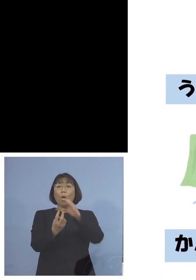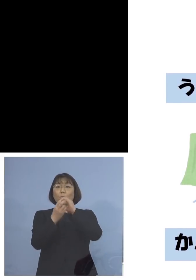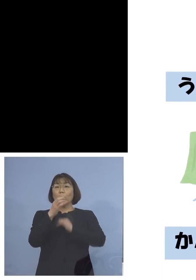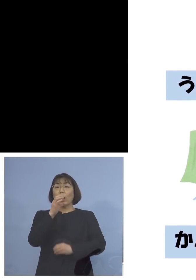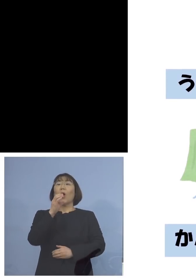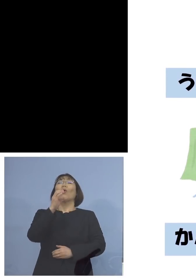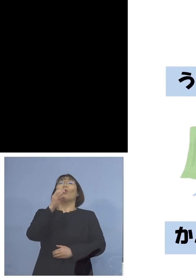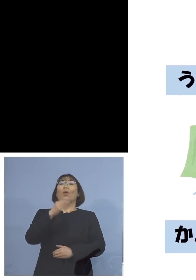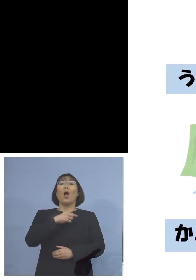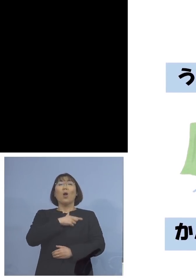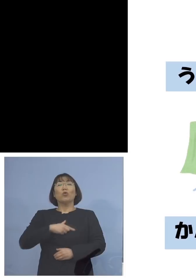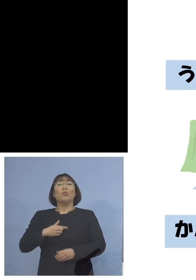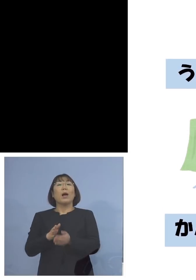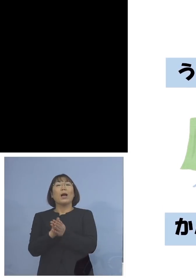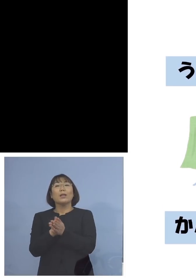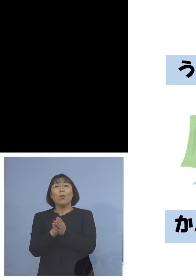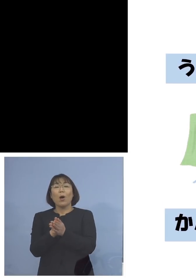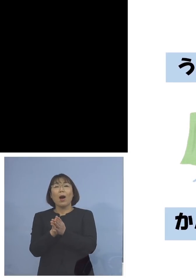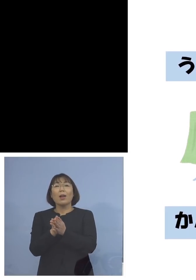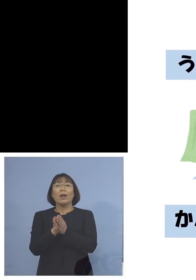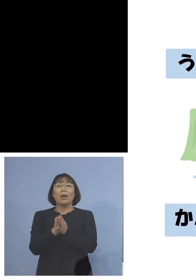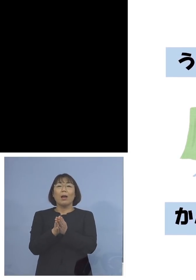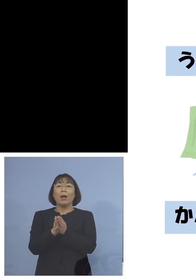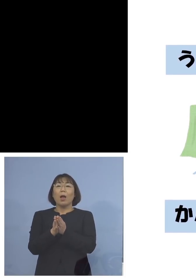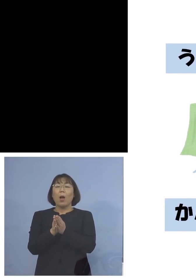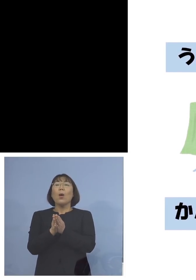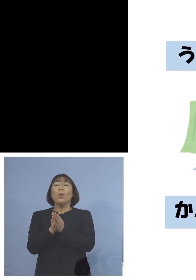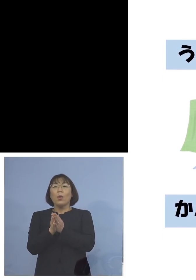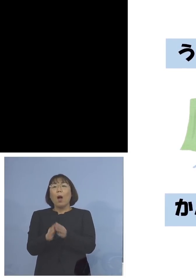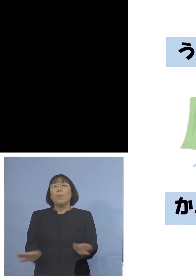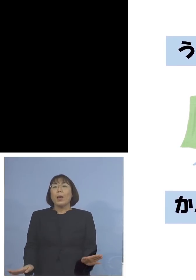くまさんが手を洗っていたりね ペンギンさんが換気あるいは